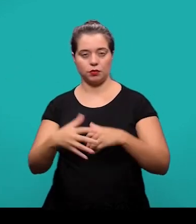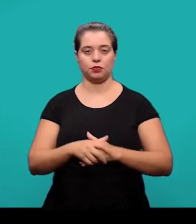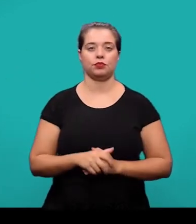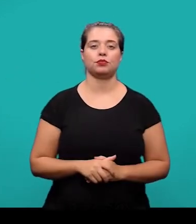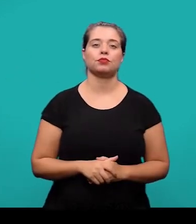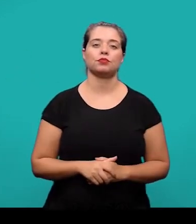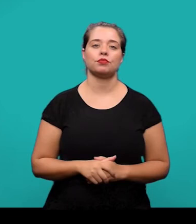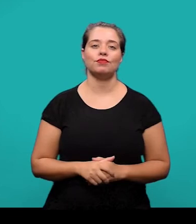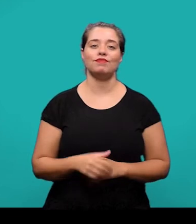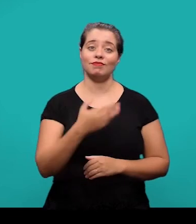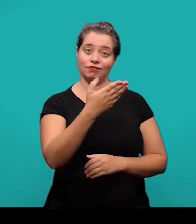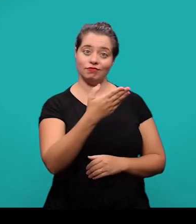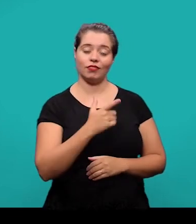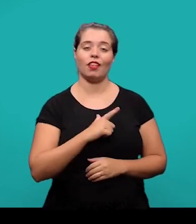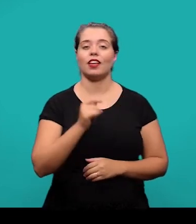Aqui nós temos então o exemplo do glossário